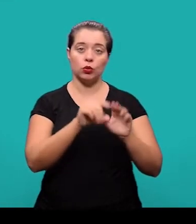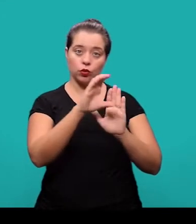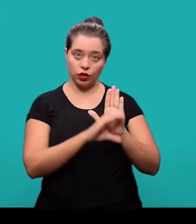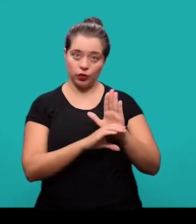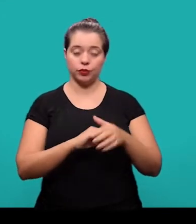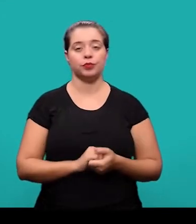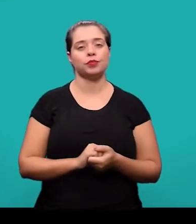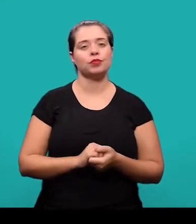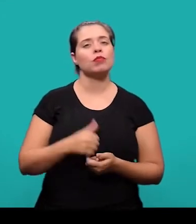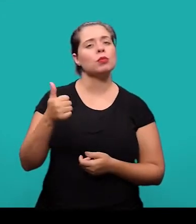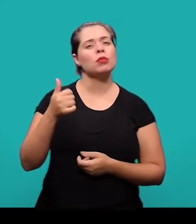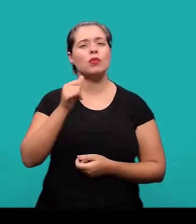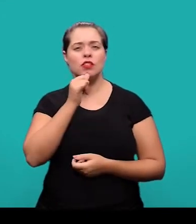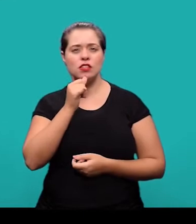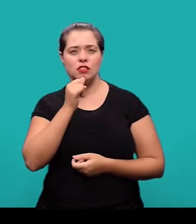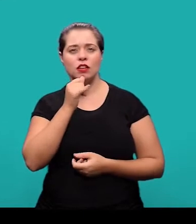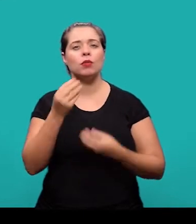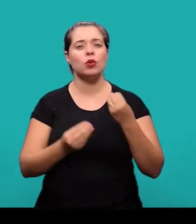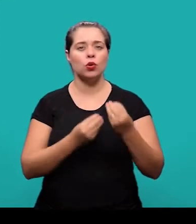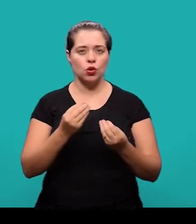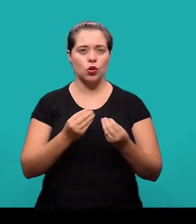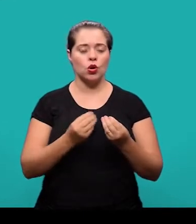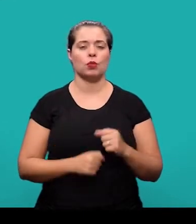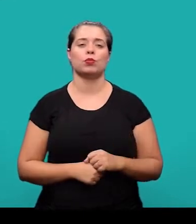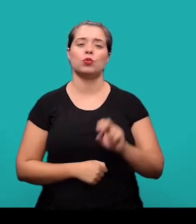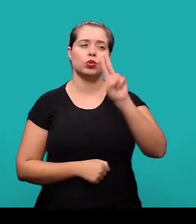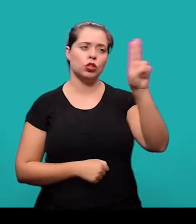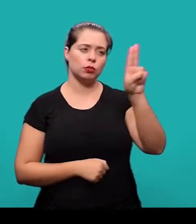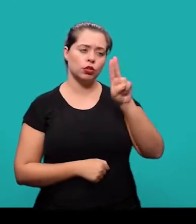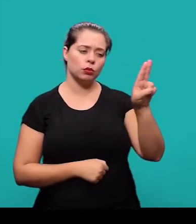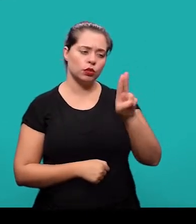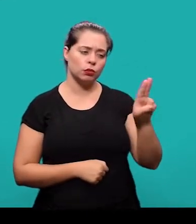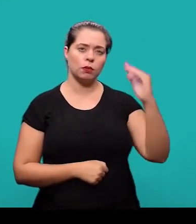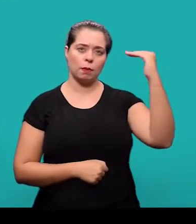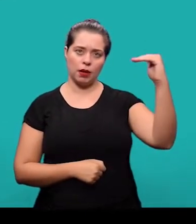No 1º exemplo, os nomes foram colocados em linhas distintas um abaixo do outro.